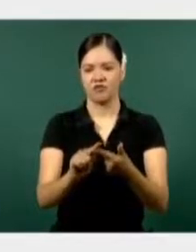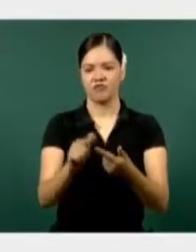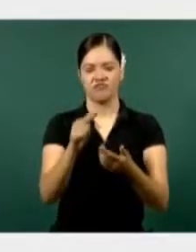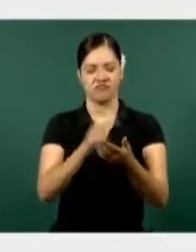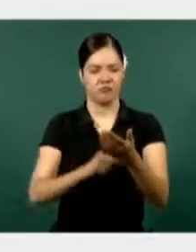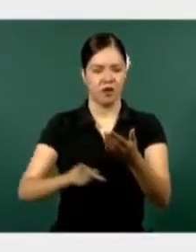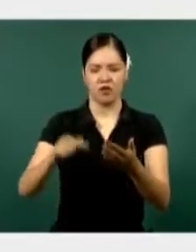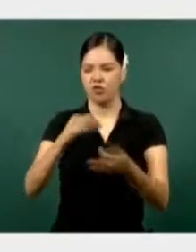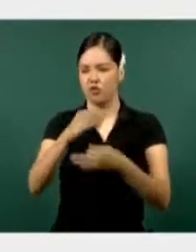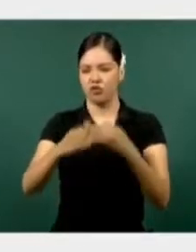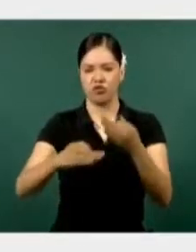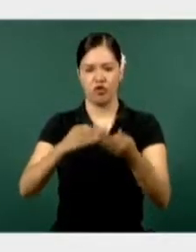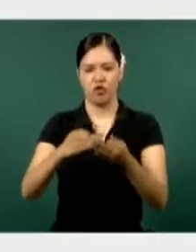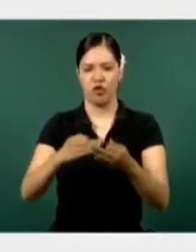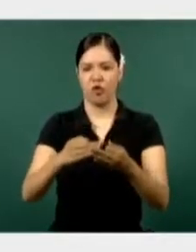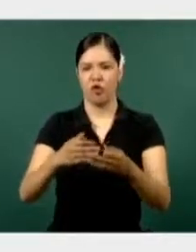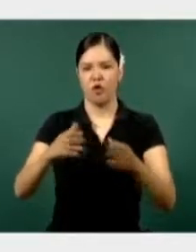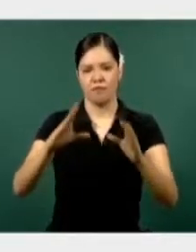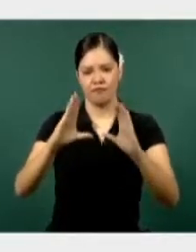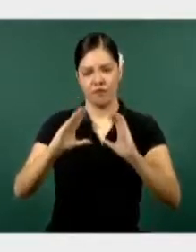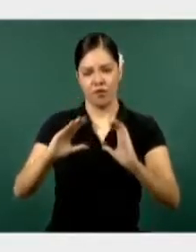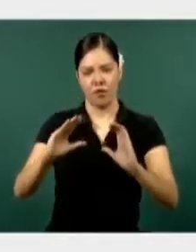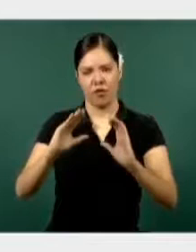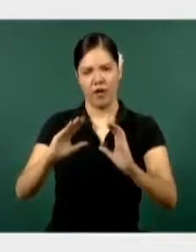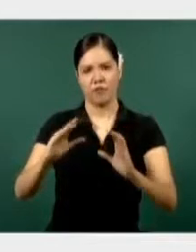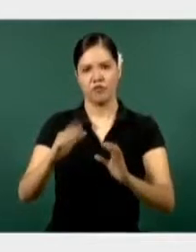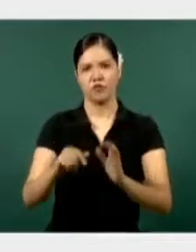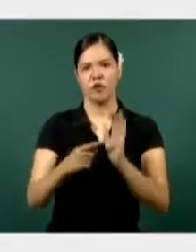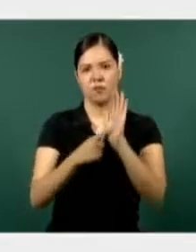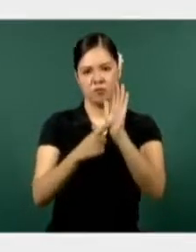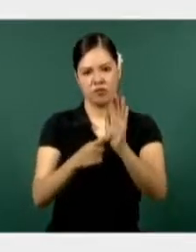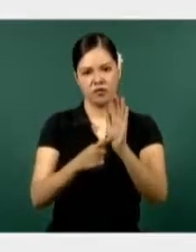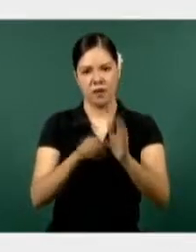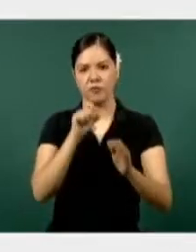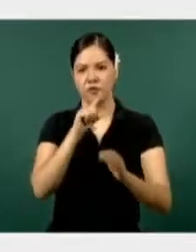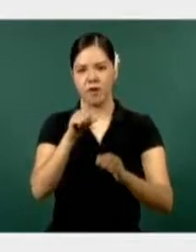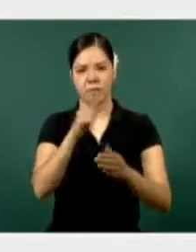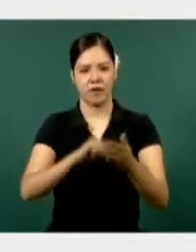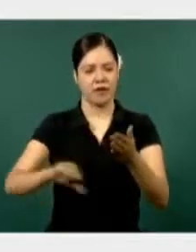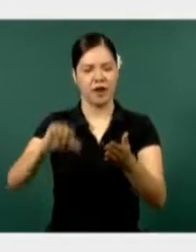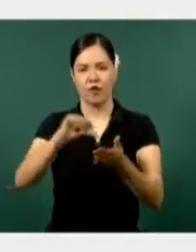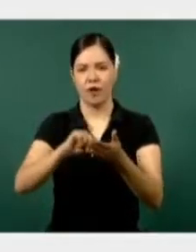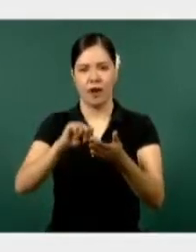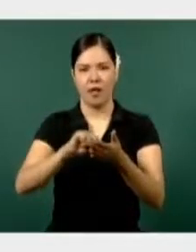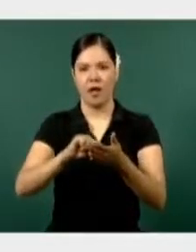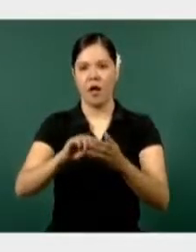La Guardia Nacional con presencia en las cuatro coordinaciones regionales.